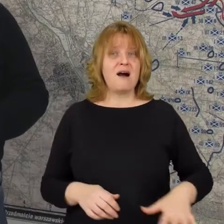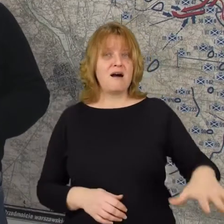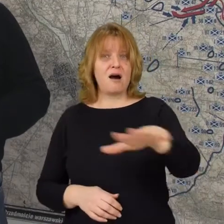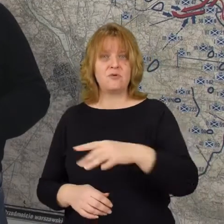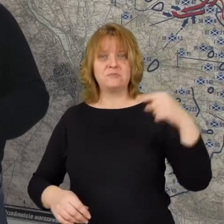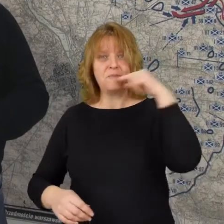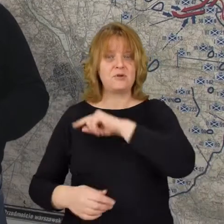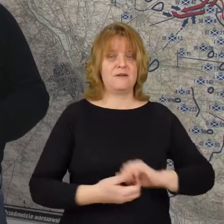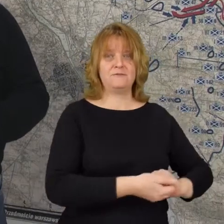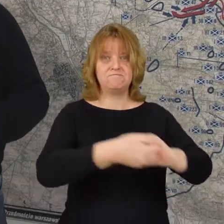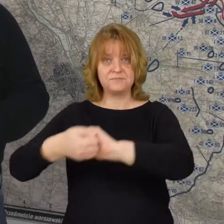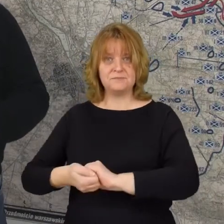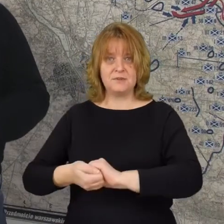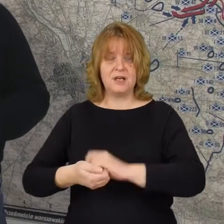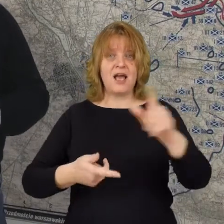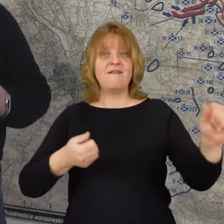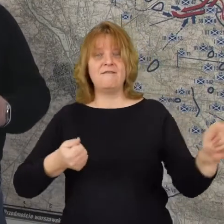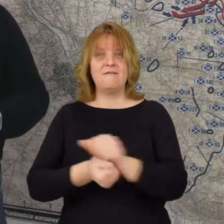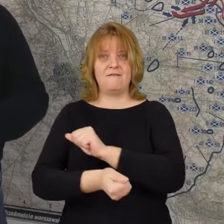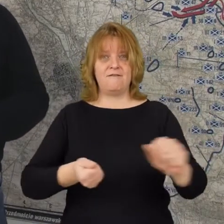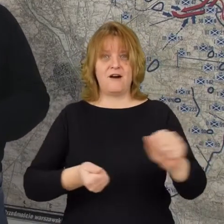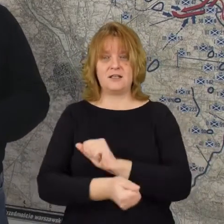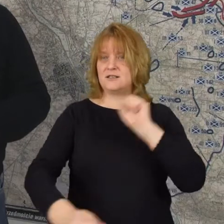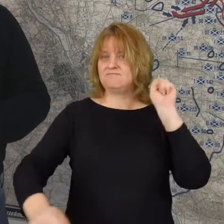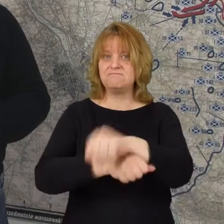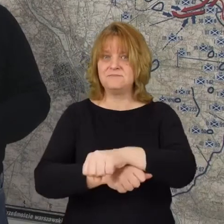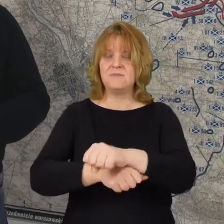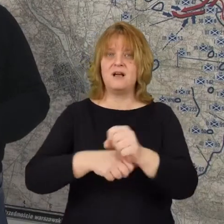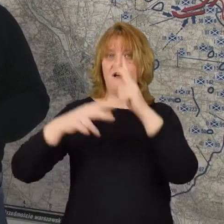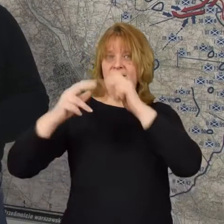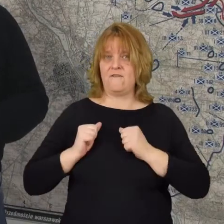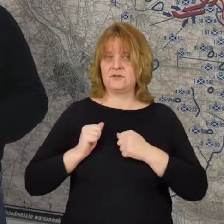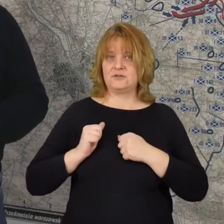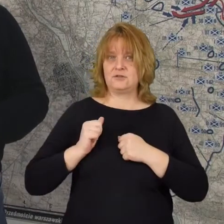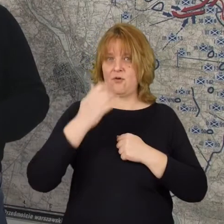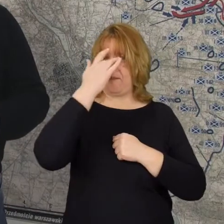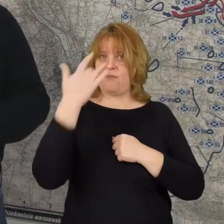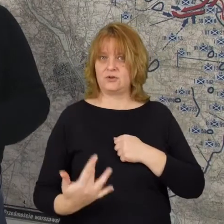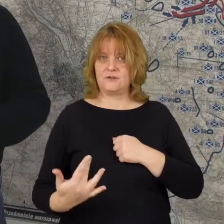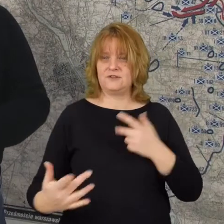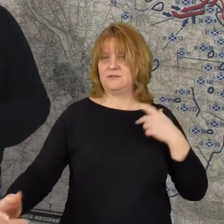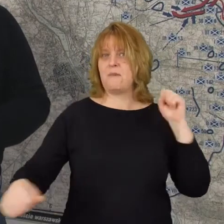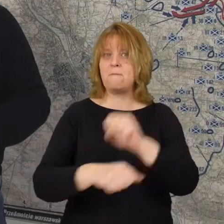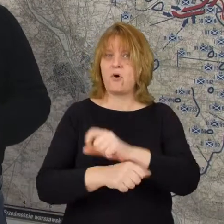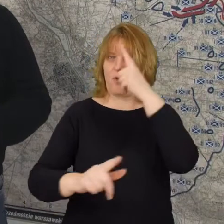potrafi się zjednoczyć i w tej walce pokonać armie bolszewicką pokonać wroga